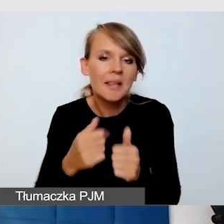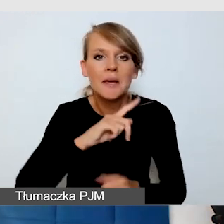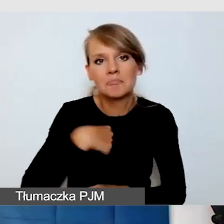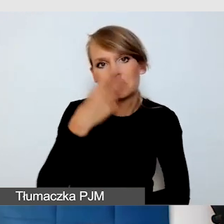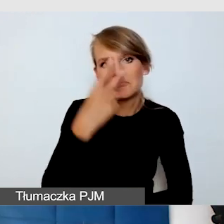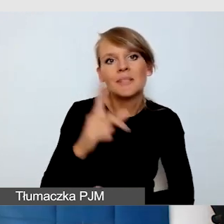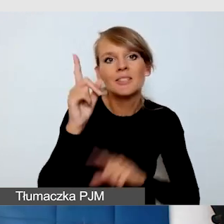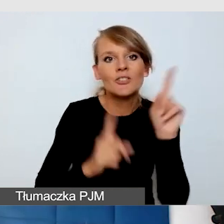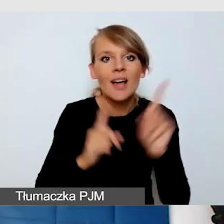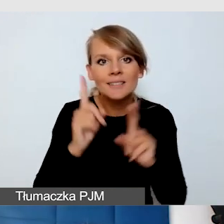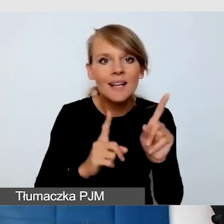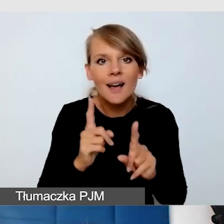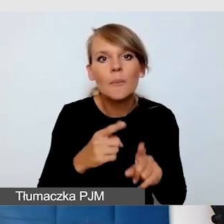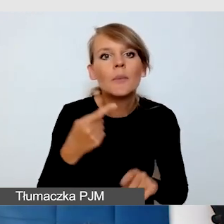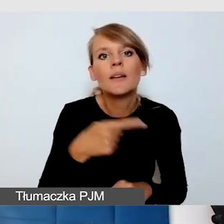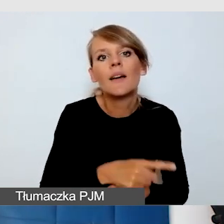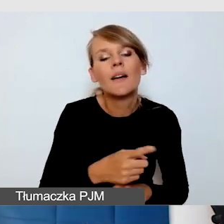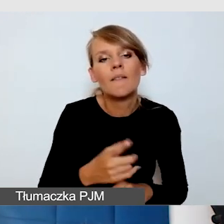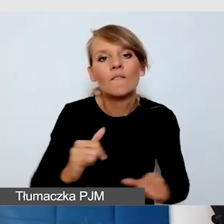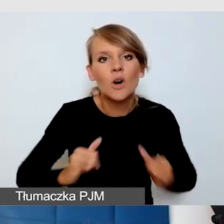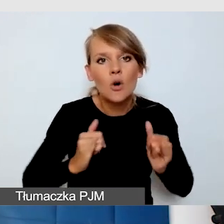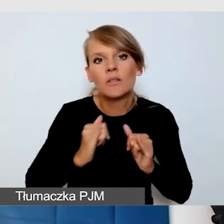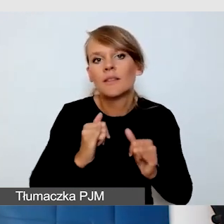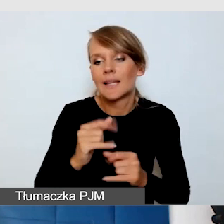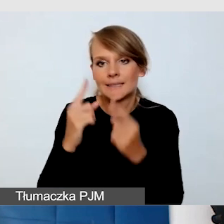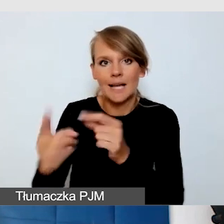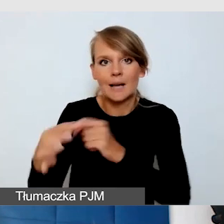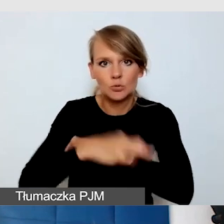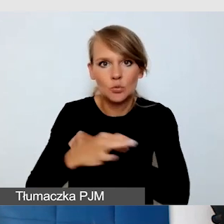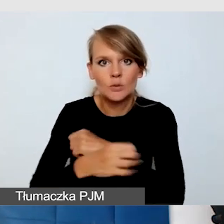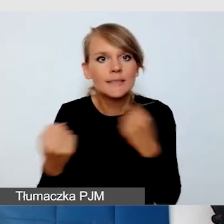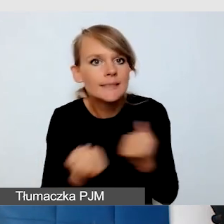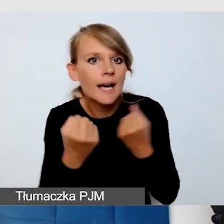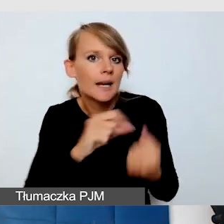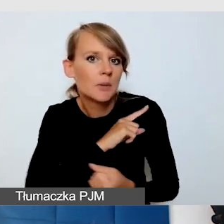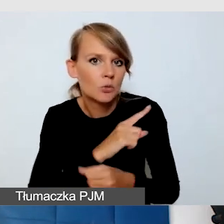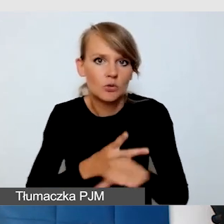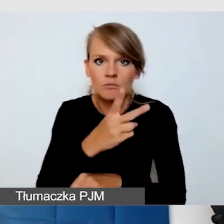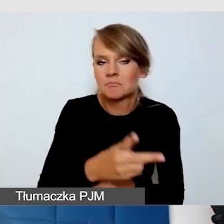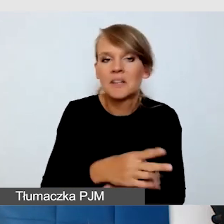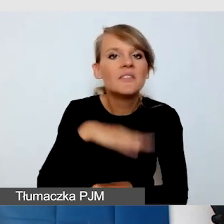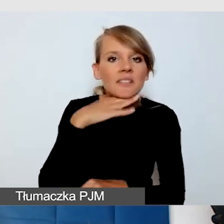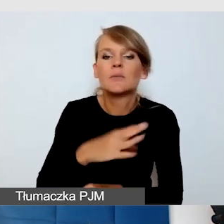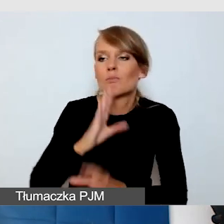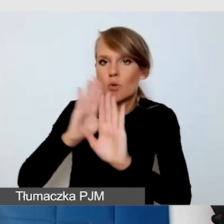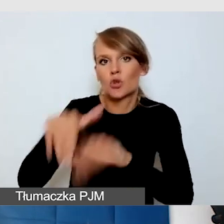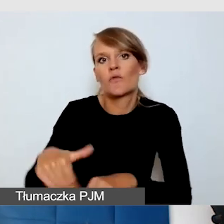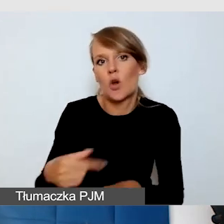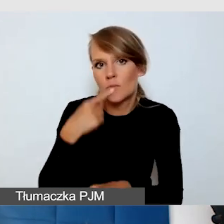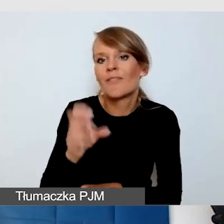jak o tę dostępność dba bardzo mocno sam student. Wystarczy dać zielone światło, tak masz prawo na tym wydarzeniu